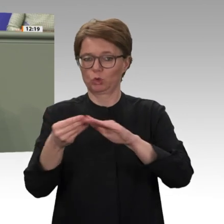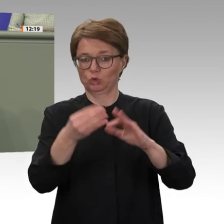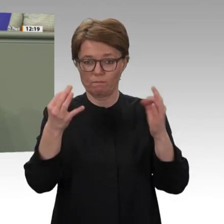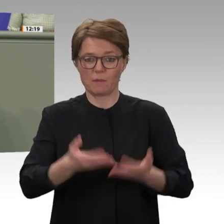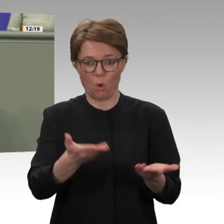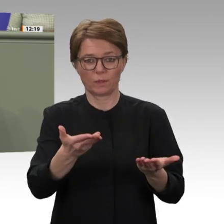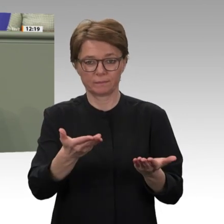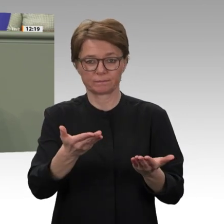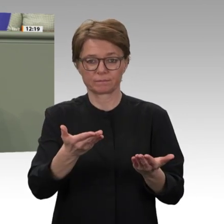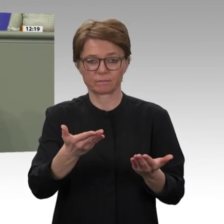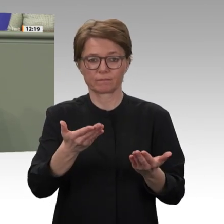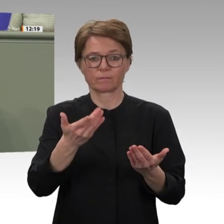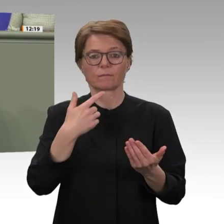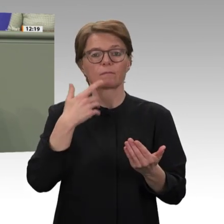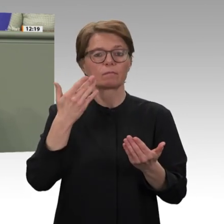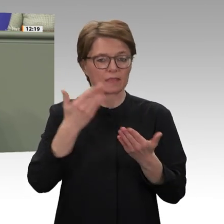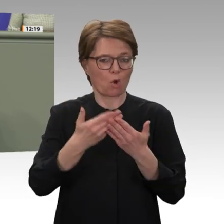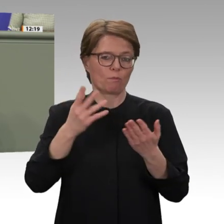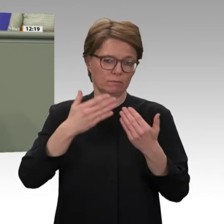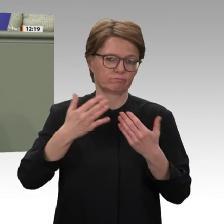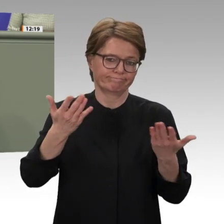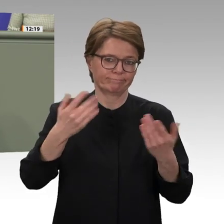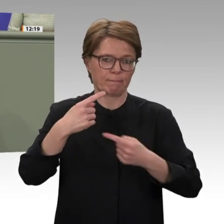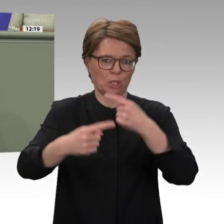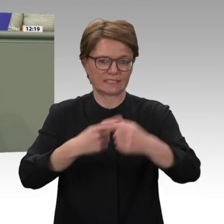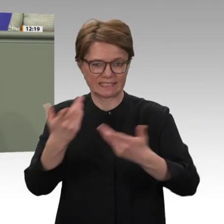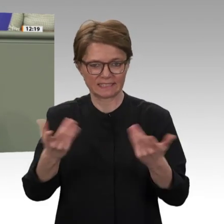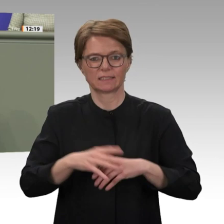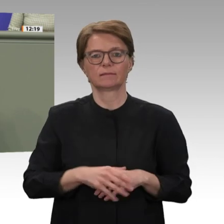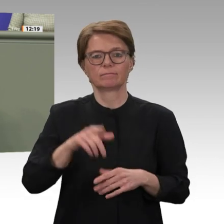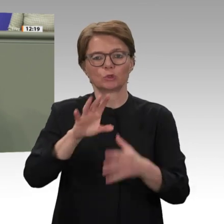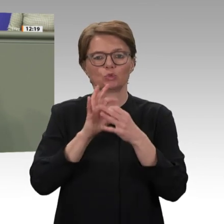mit dem Sudan wieder zu ermöglichen. Wir fordern die Bundesregierung auf, auch Möglichkeiten